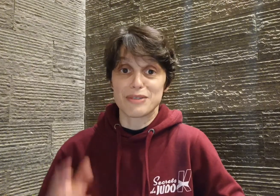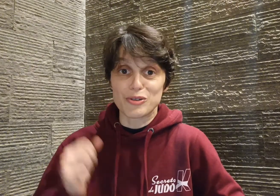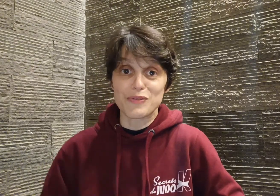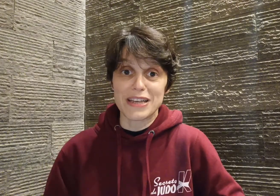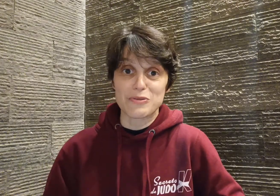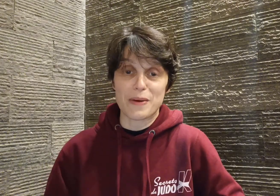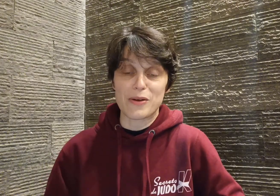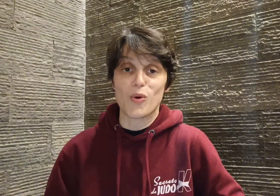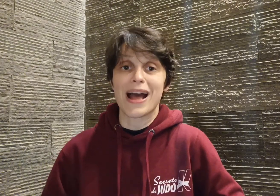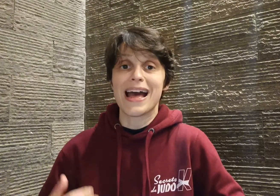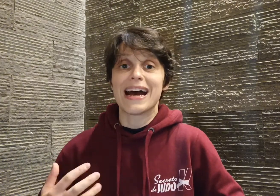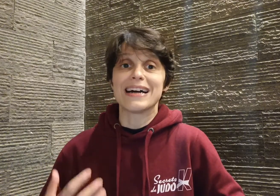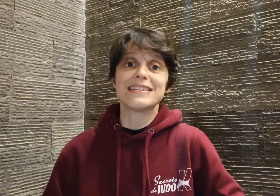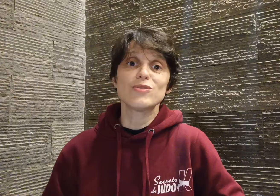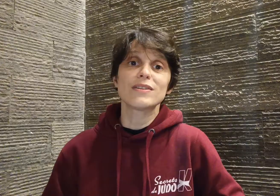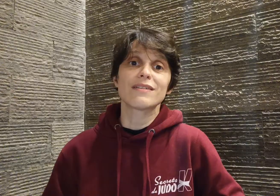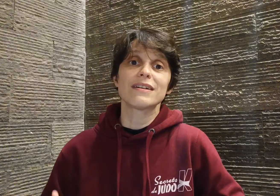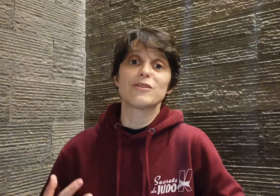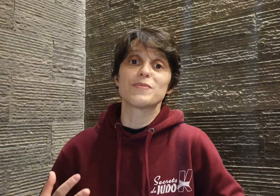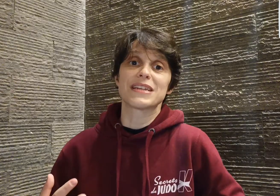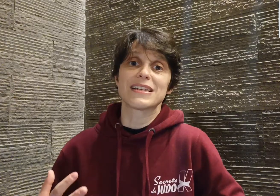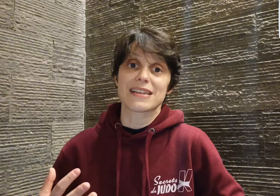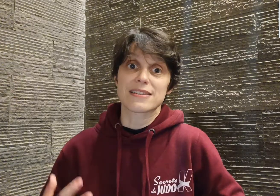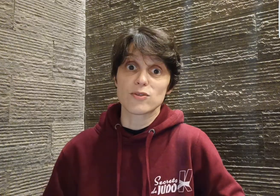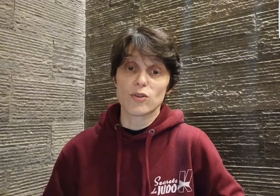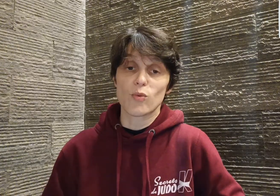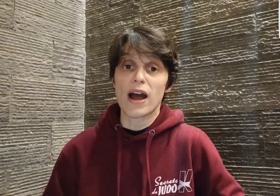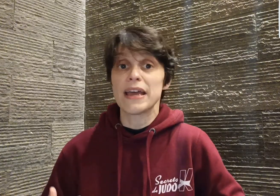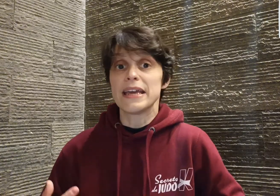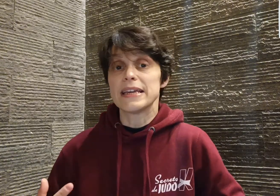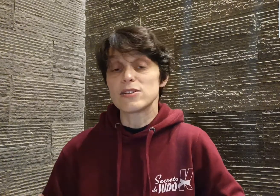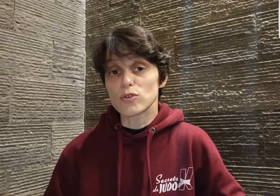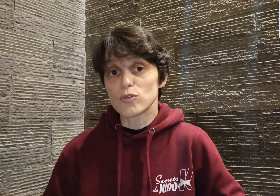mais je reviens à son parcours. À 18 ans, il obtient sa ceinture noire et surtout,